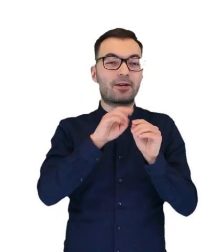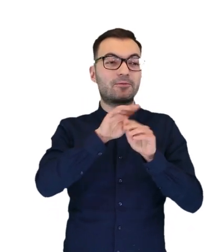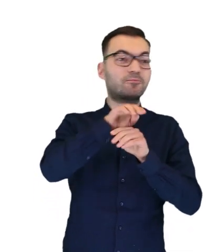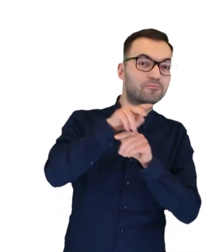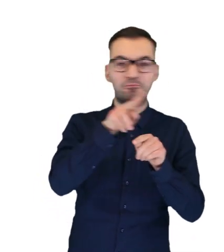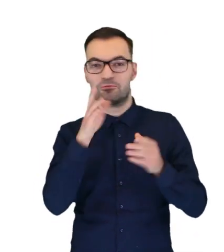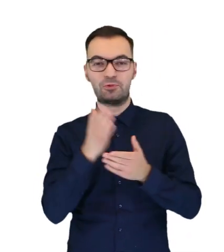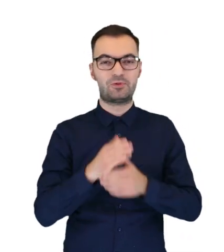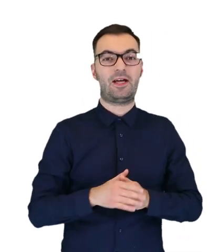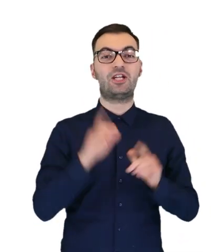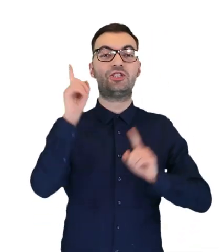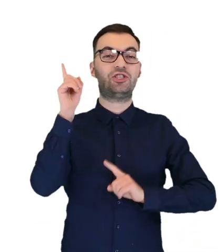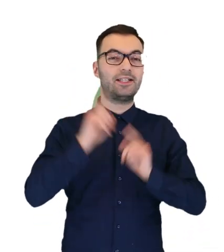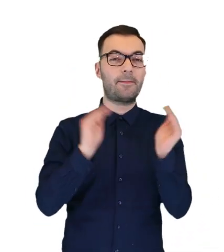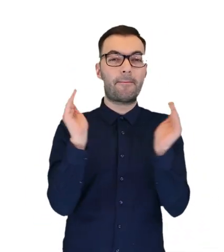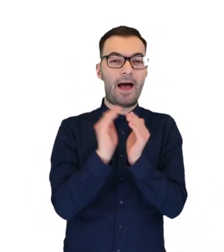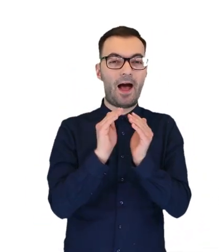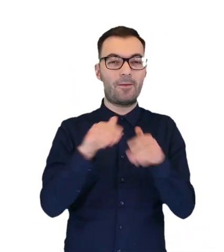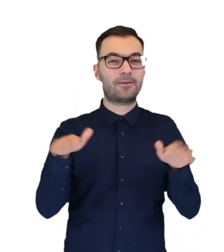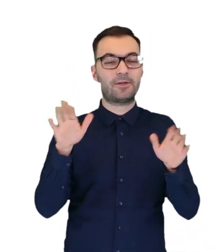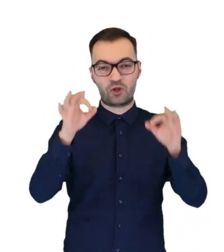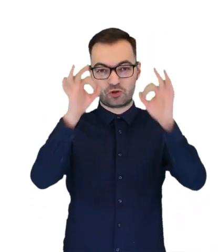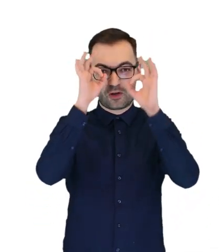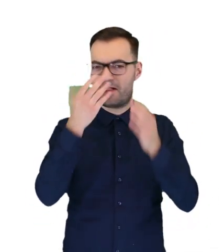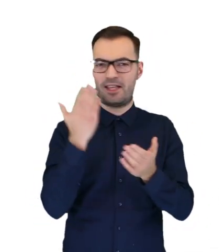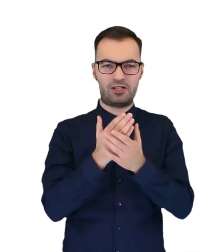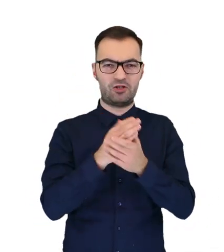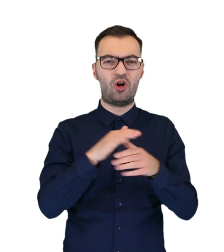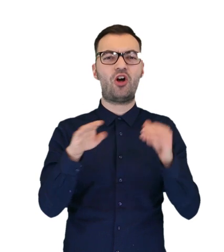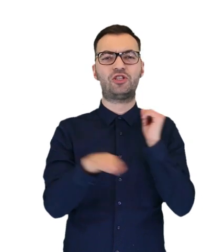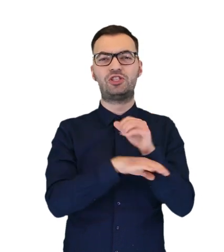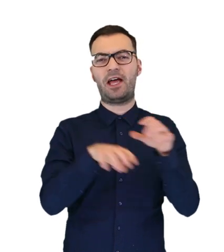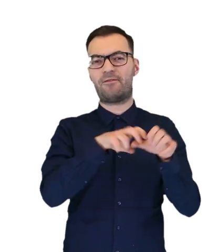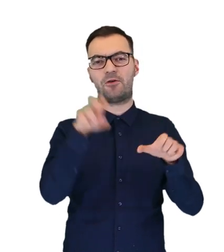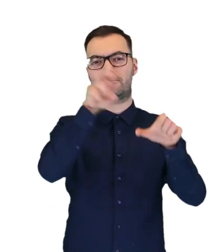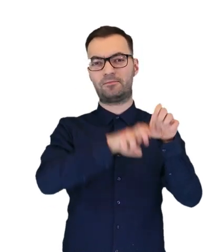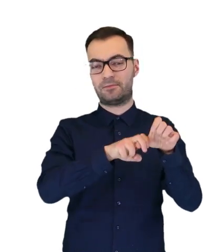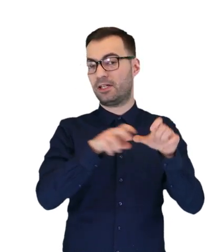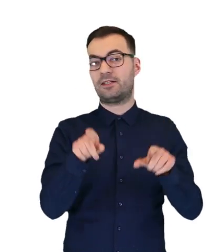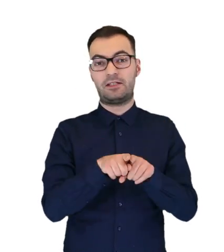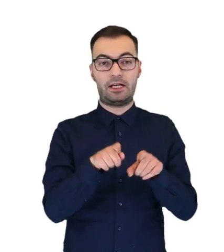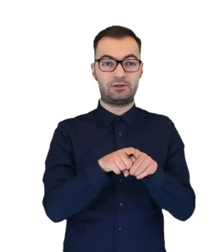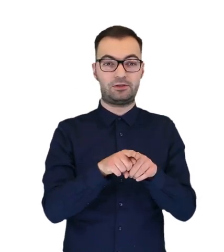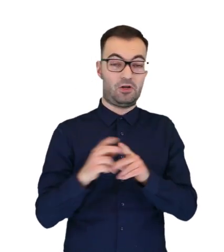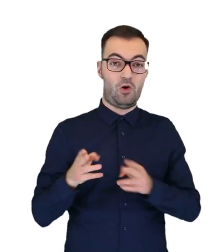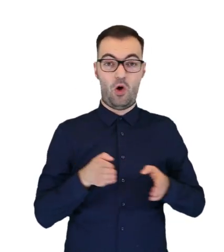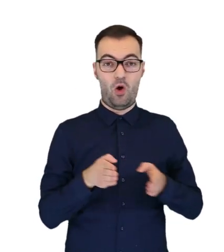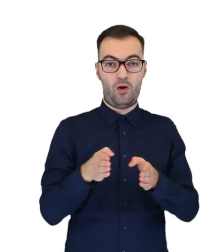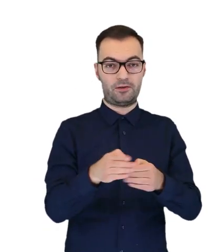Czasami takiego małego puszczyka możemy spotkać nie tylko na gałęziach drzew, ale również na przykład na alejce ogrodowej.